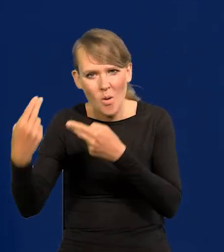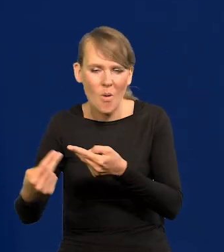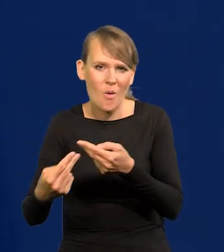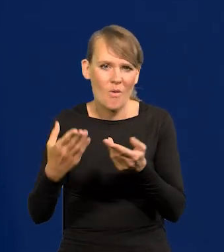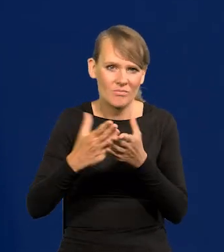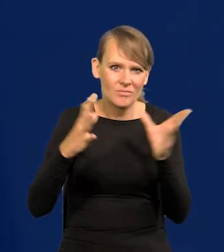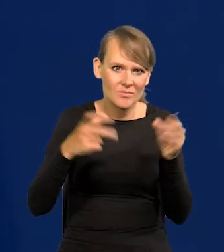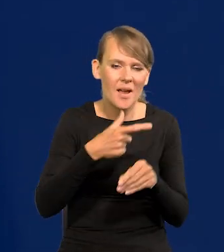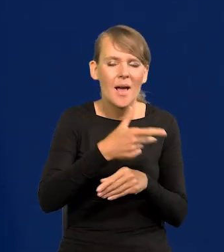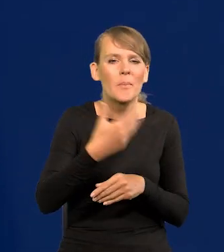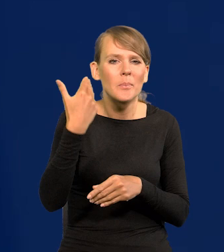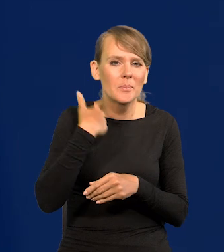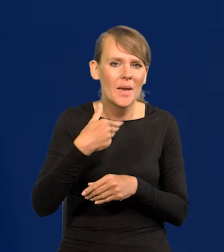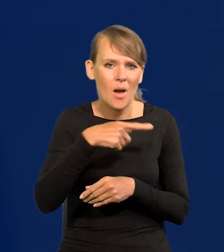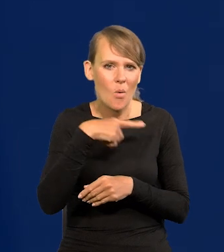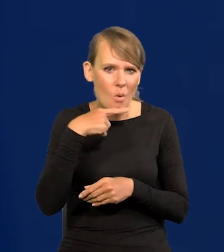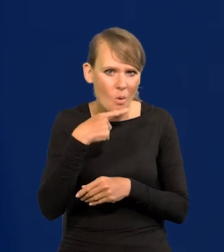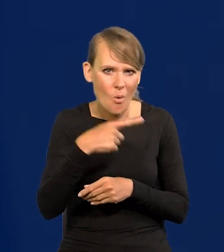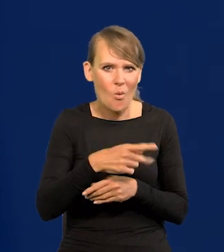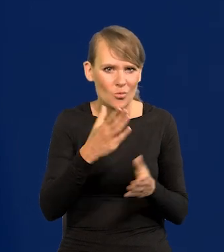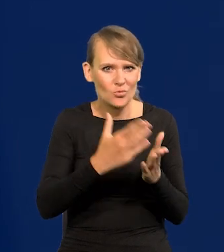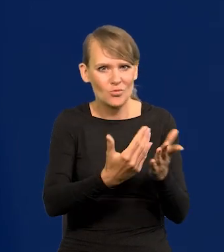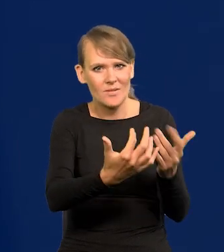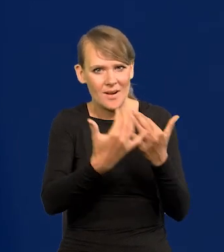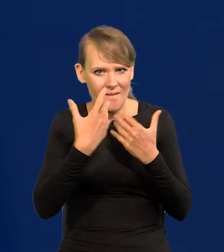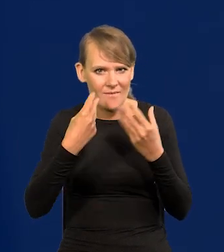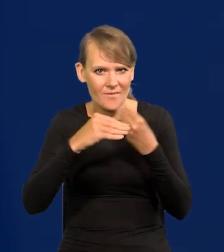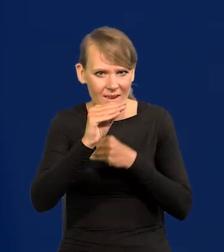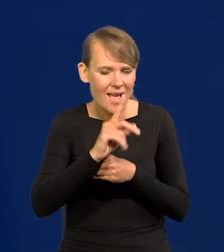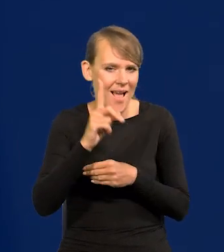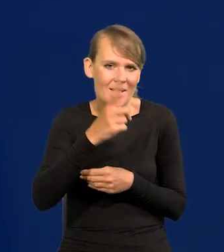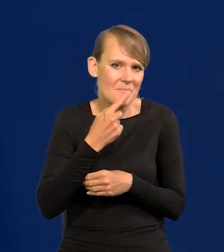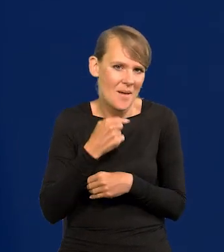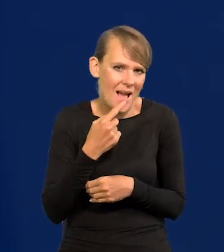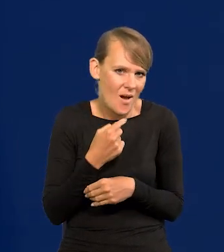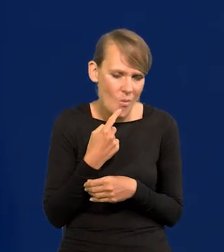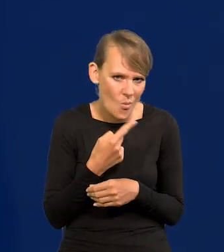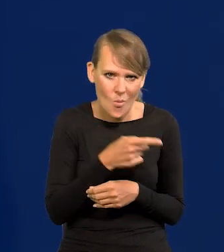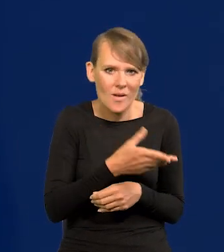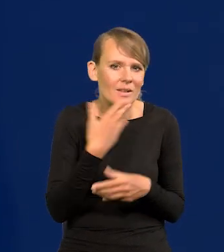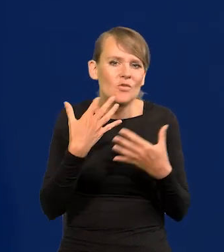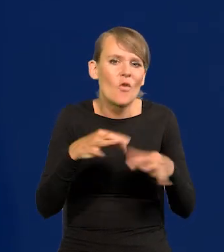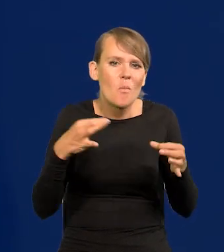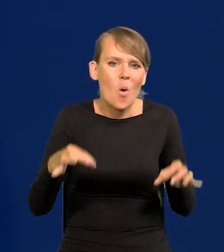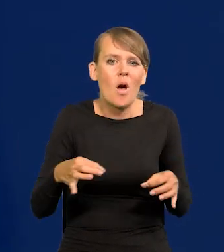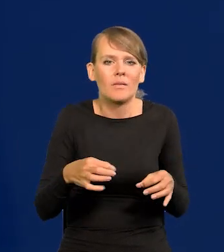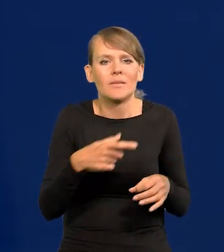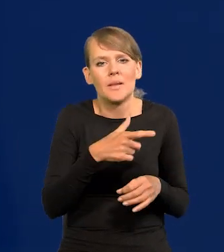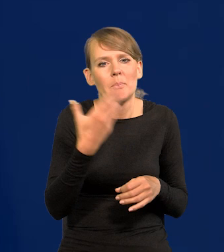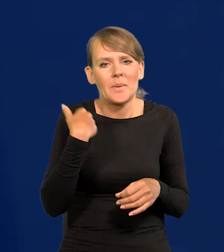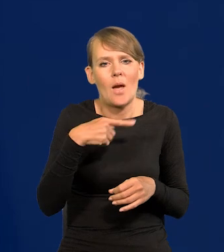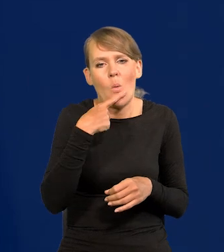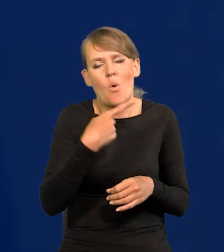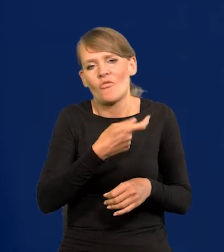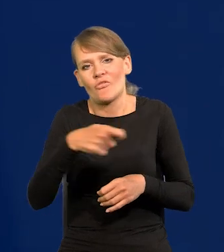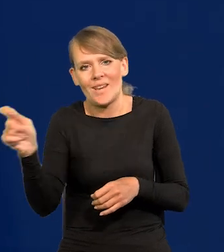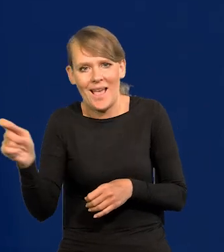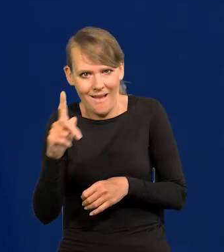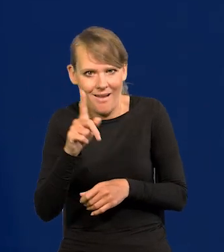Z Białorusi się zwiększa napływ, no ale nadal jest mały i to nie ma takiej swobody wyjazdu z Białorusi, no ale jest.